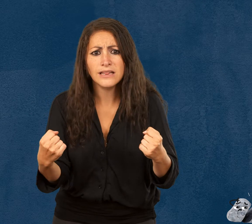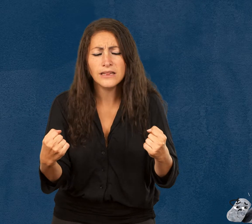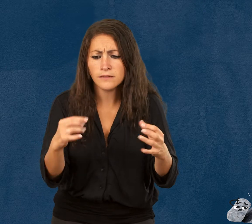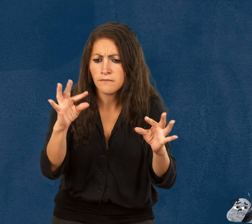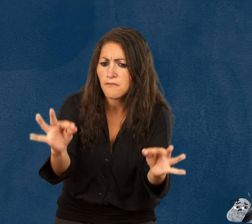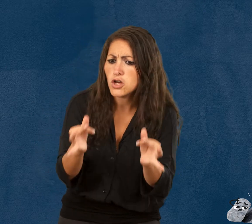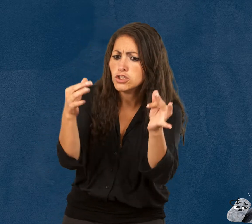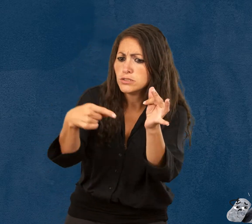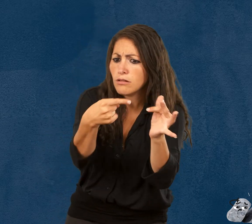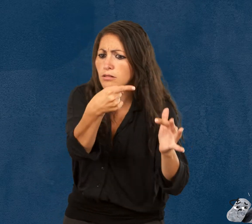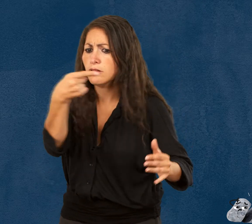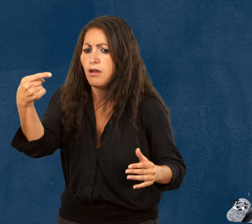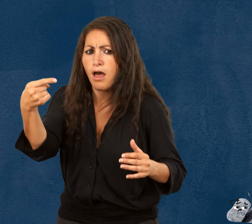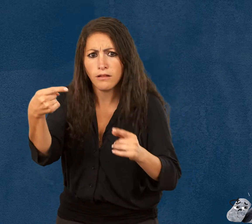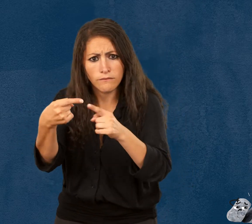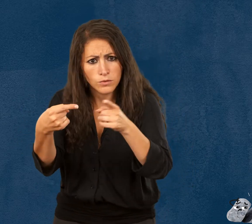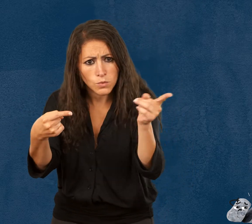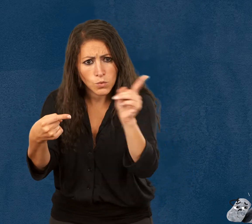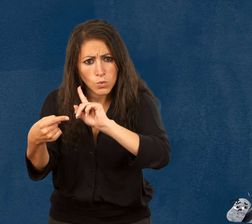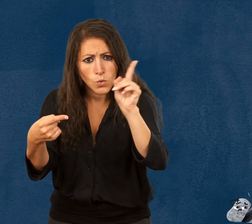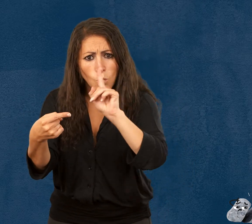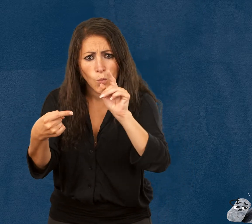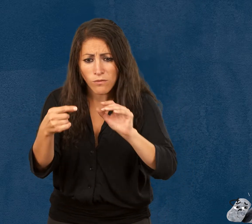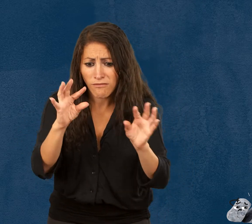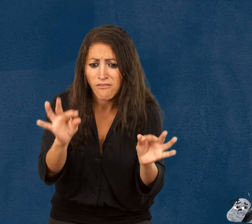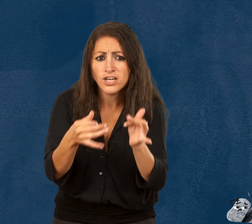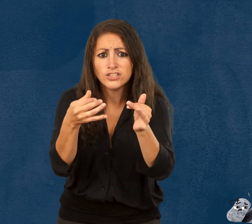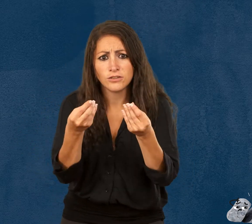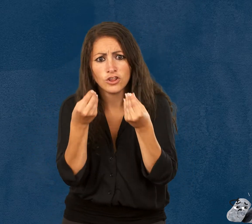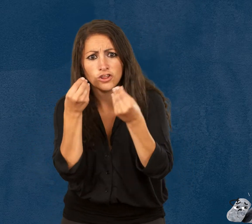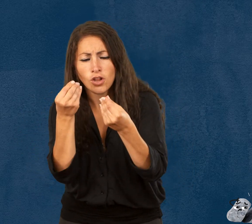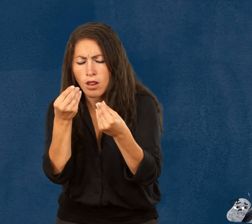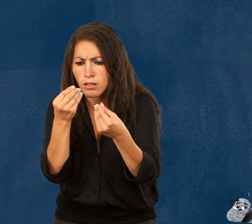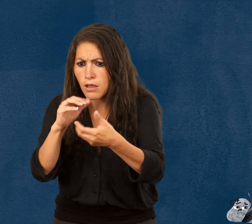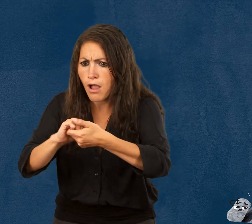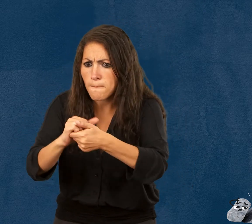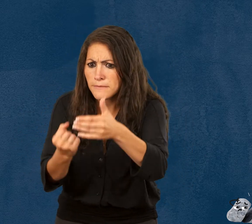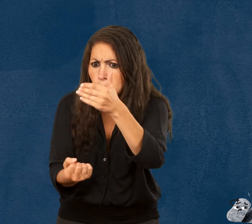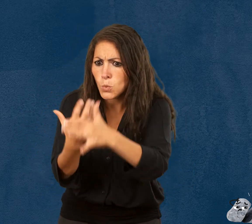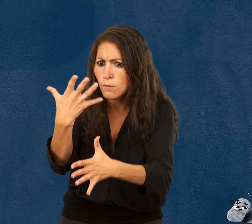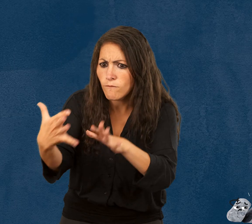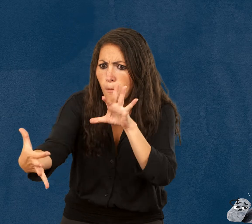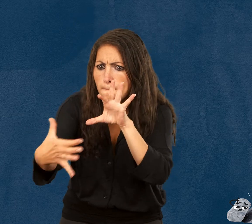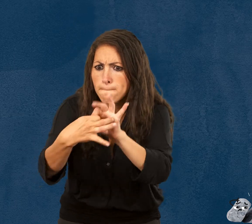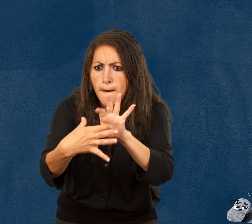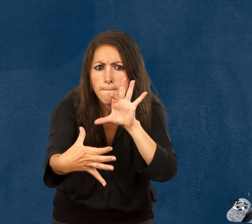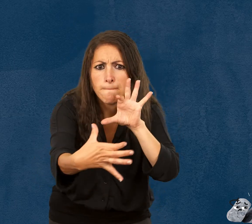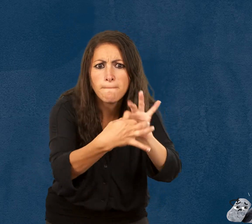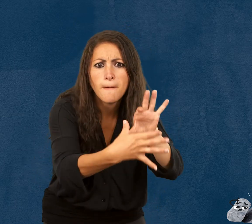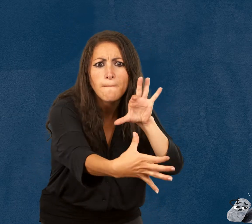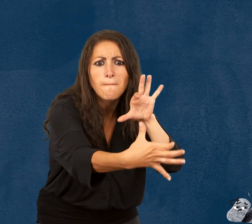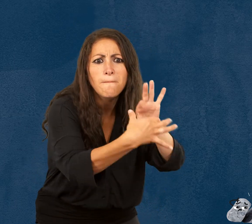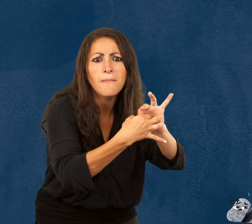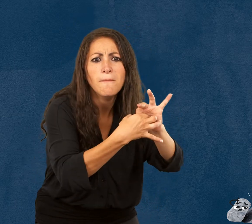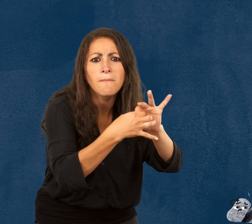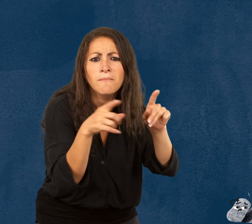que la fragilité n’est pas quelque chose de négatif, mais qu’elle permet de créer de vraies relations d’amitié.